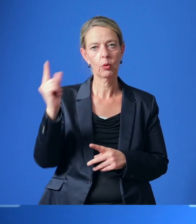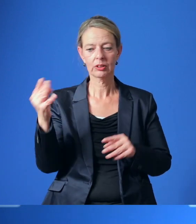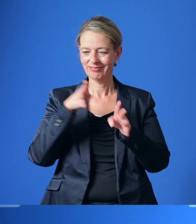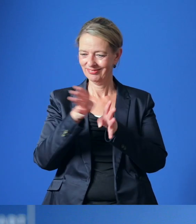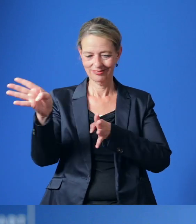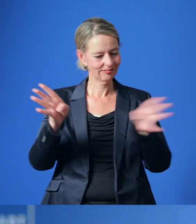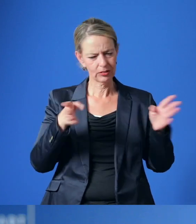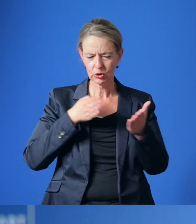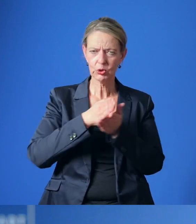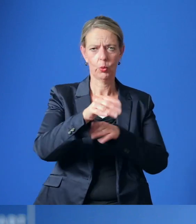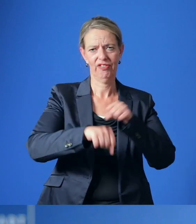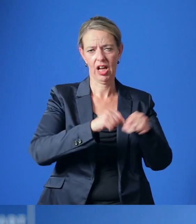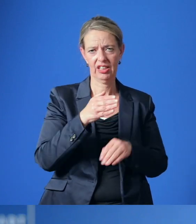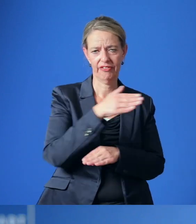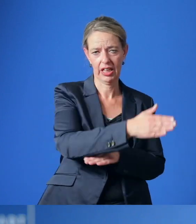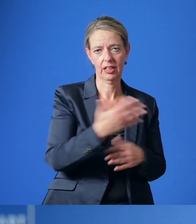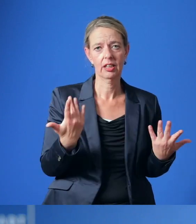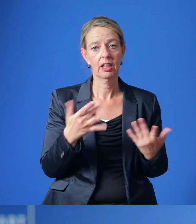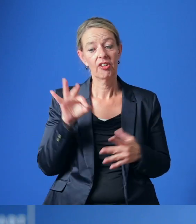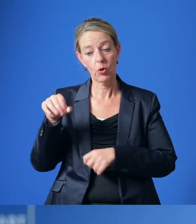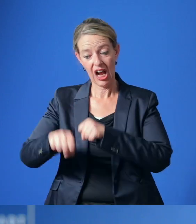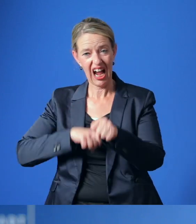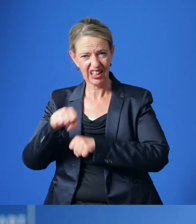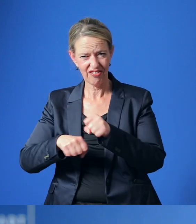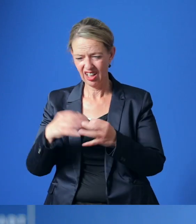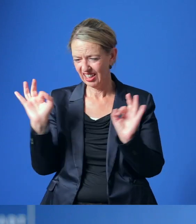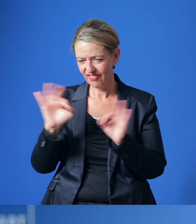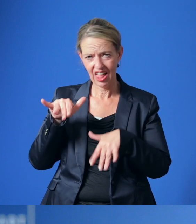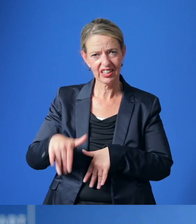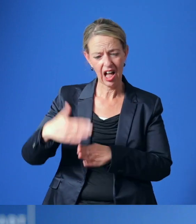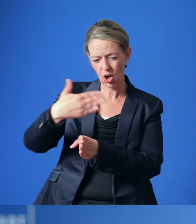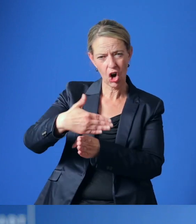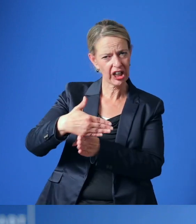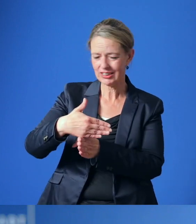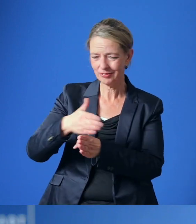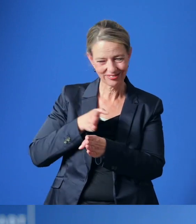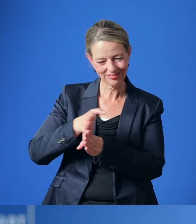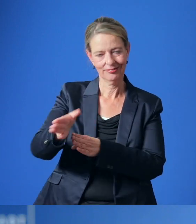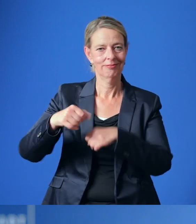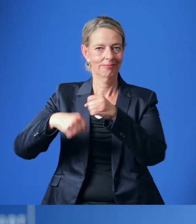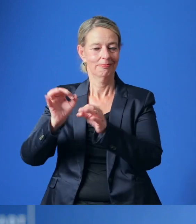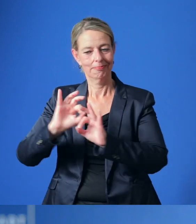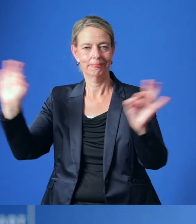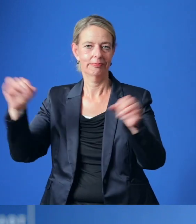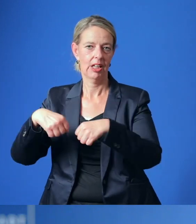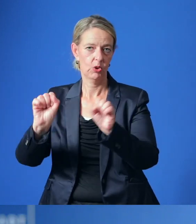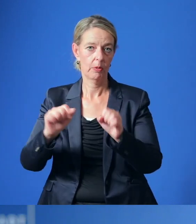Auch der Umbau von für Fahrradfahrer gefährlichen Kreuzungen ist vorgesehen ebenso wie der Ausbau von Fahrradstellplätzen.